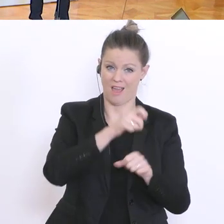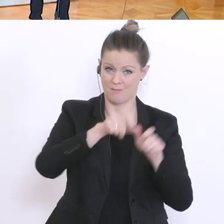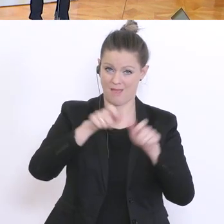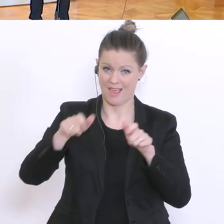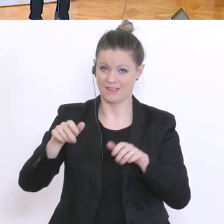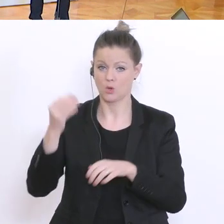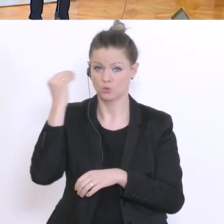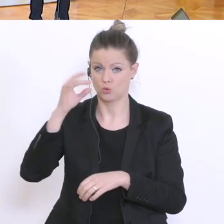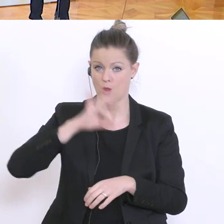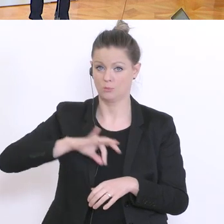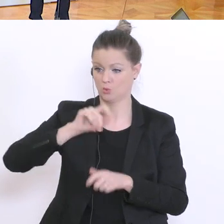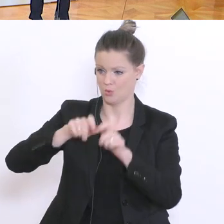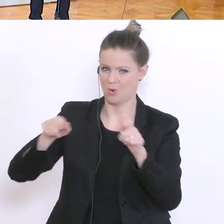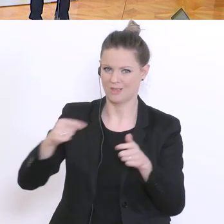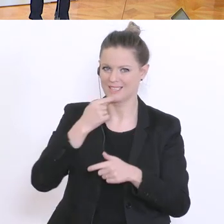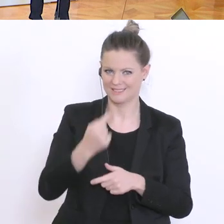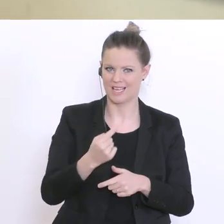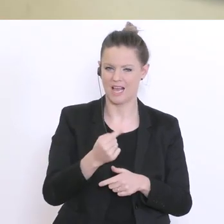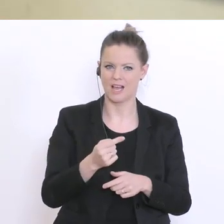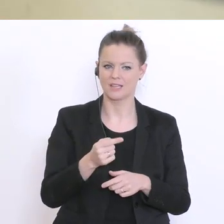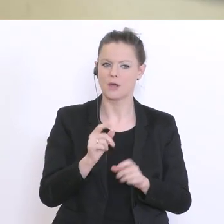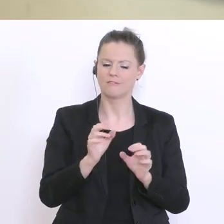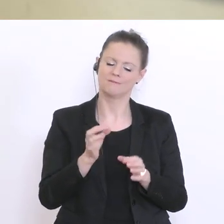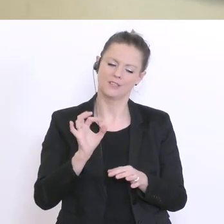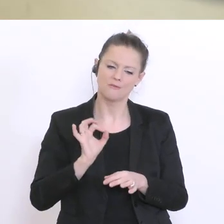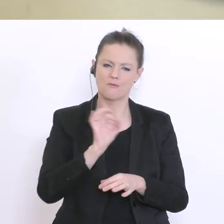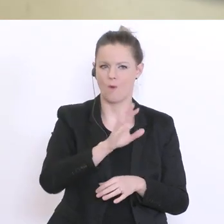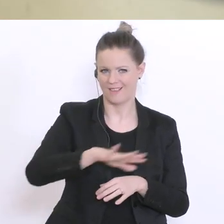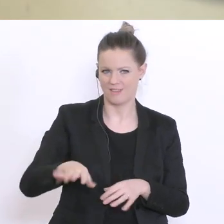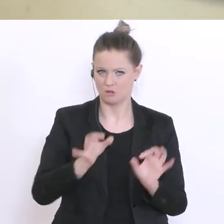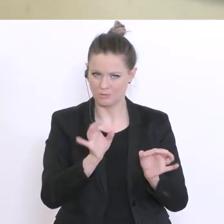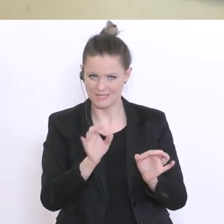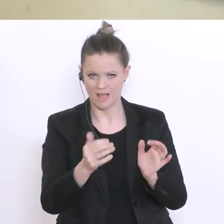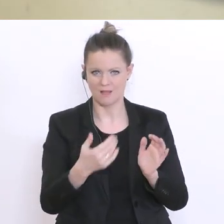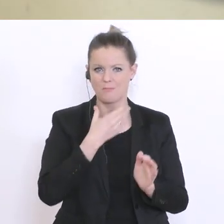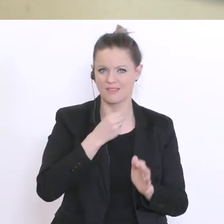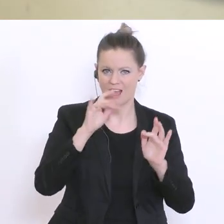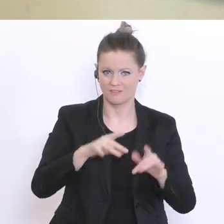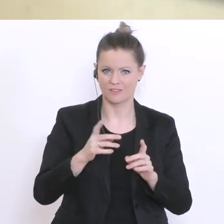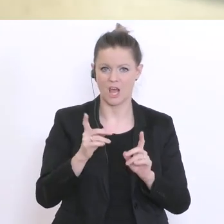die sich verstärkt um eben diese speziellen Kinder, die vielleicht Bedarf haben kümmern sollen: da war es in der Vergangenheit schon sehr oft so,